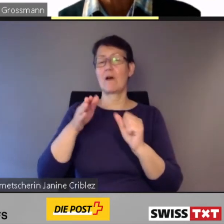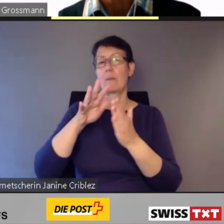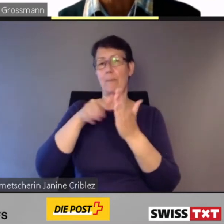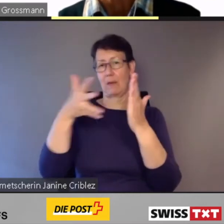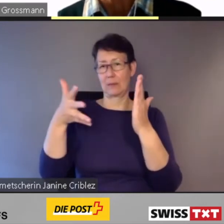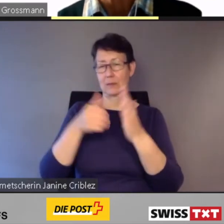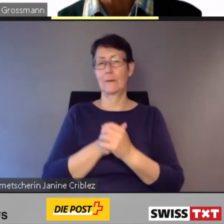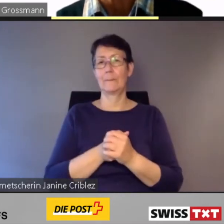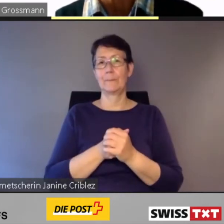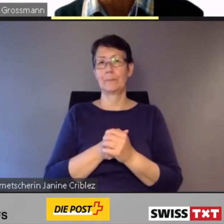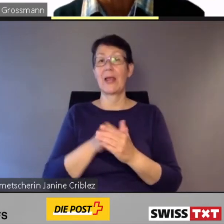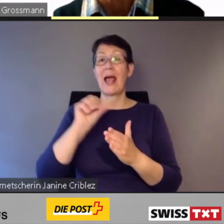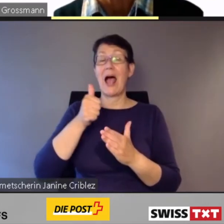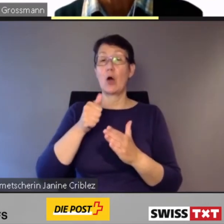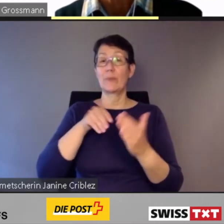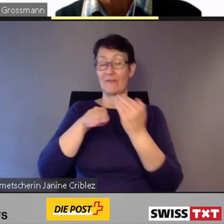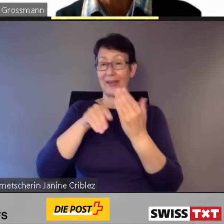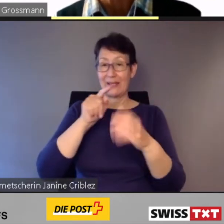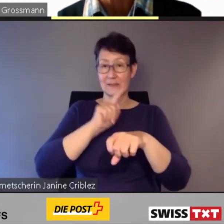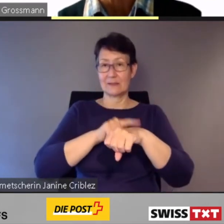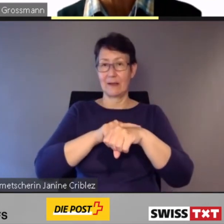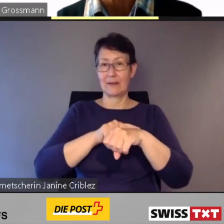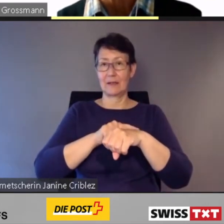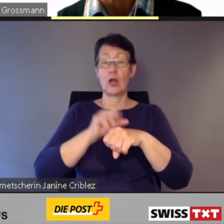um zu Hauptverkehrszeiten viele Fahrgäste gleichzeitig in die Stadt zur Arbeit